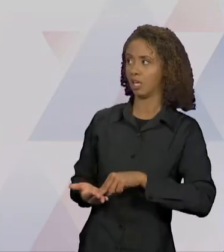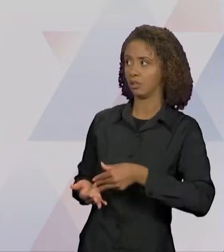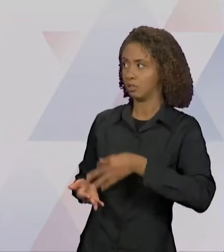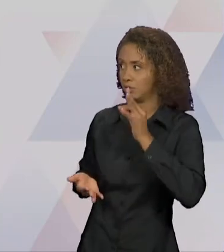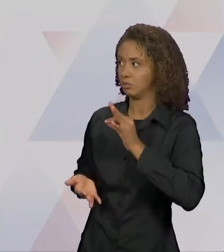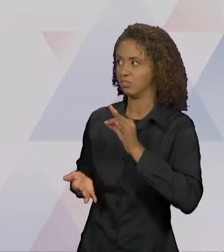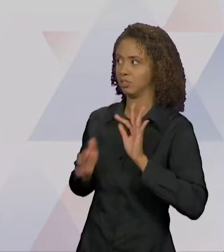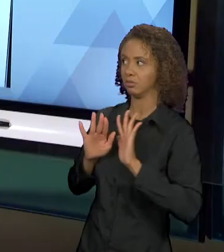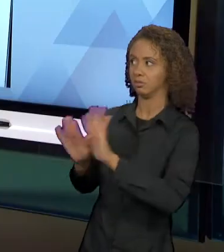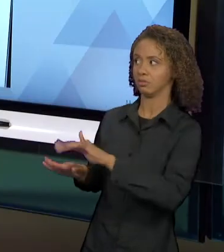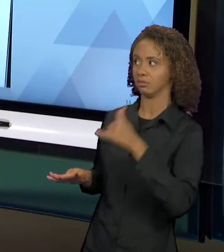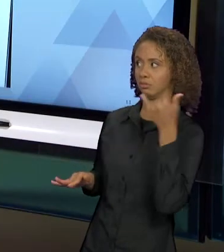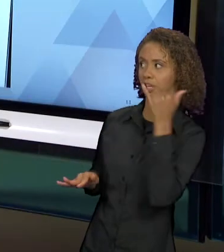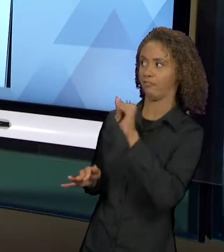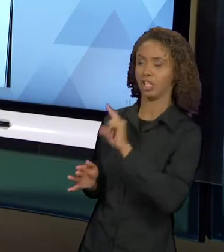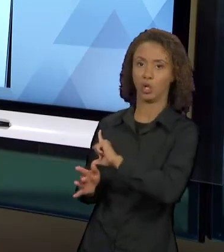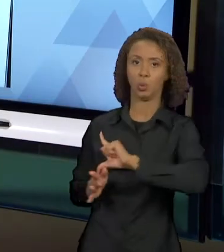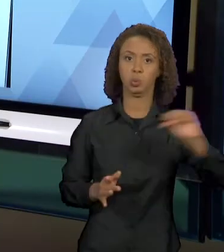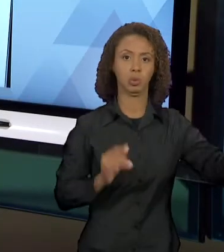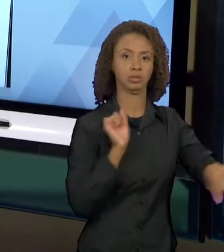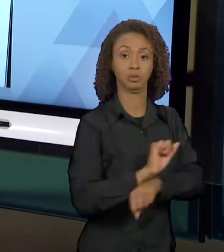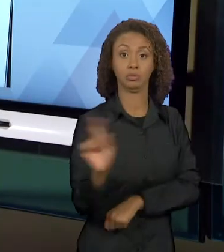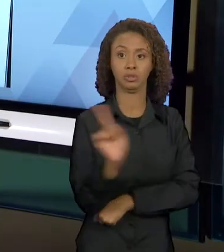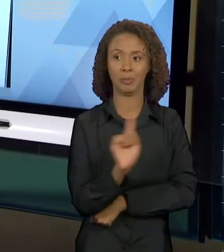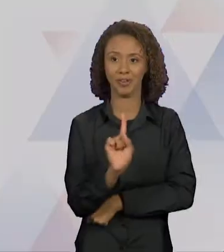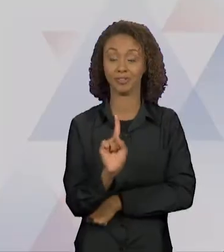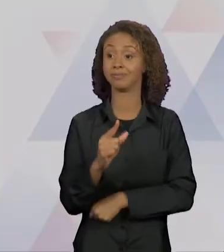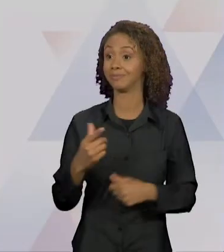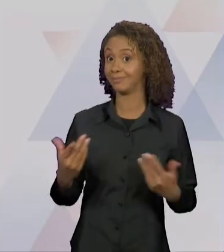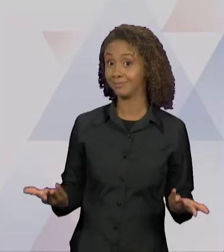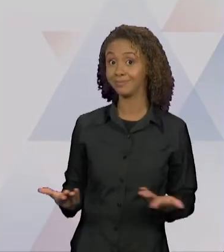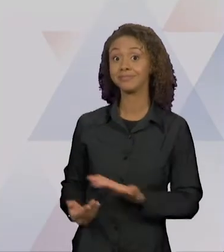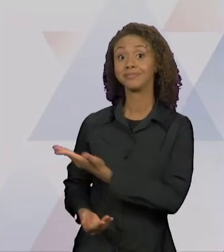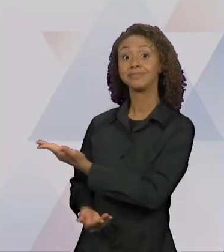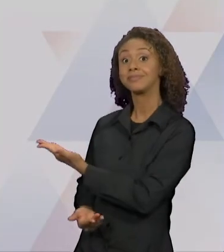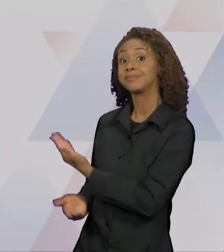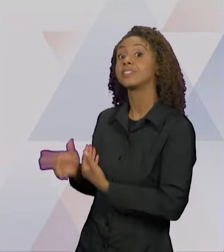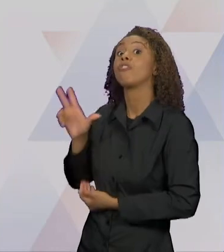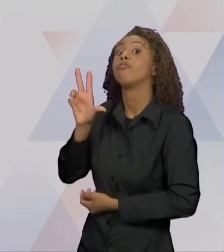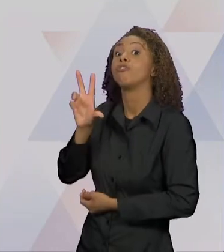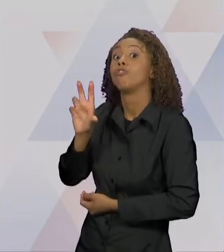SEM ESPERA". AQUI NÓS TEMOS A VOVOZINHA AMARRADA,